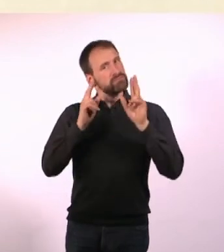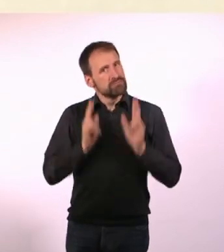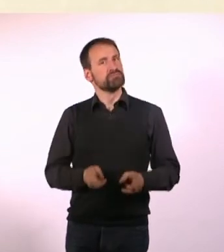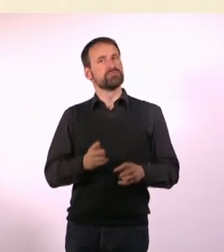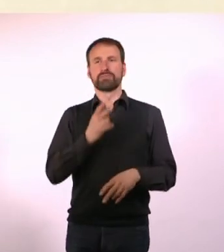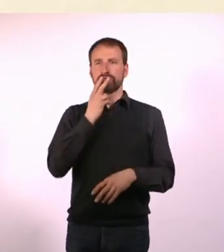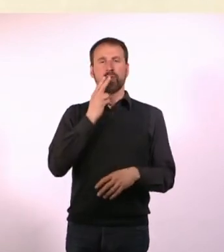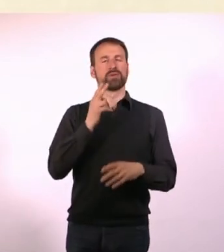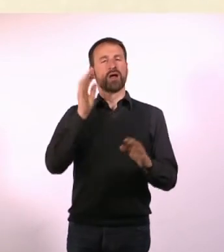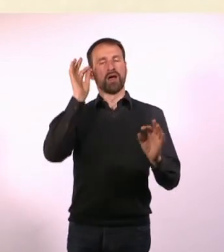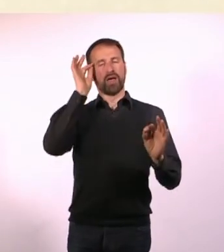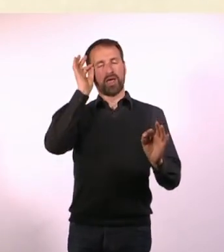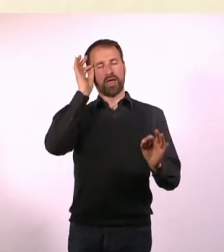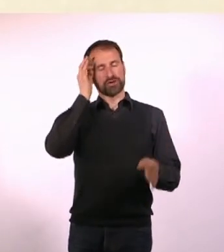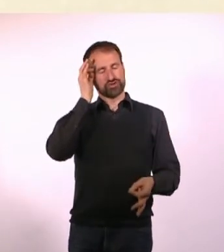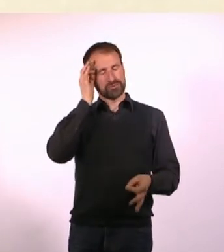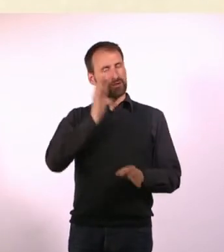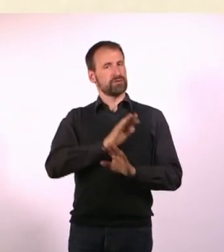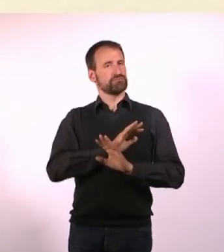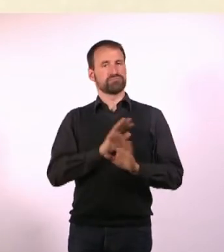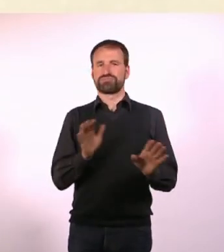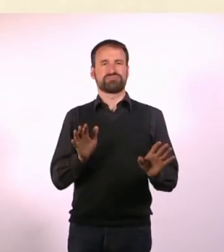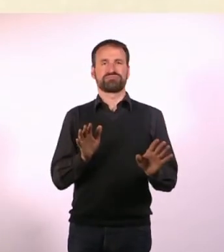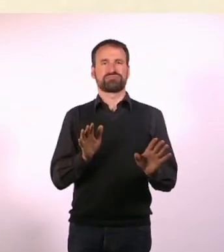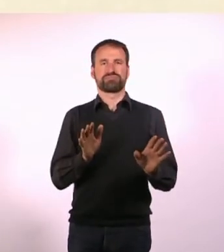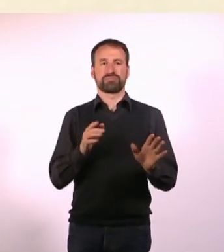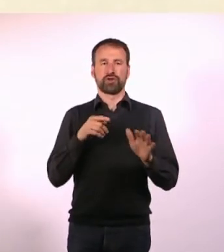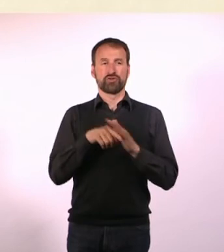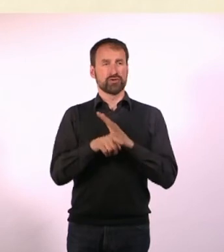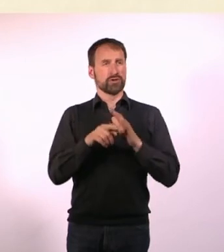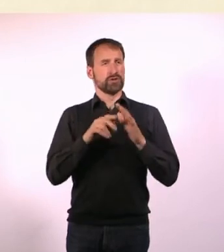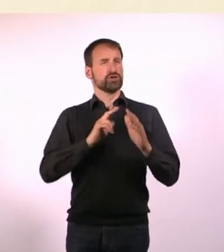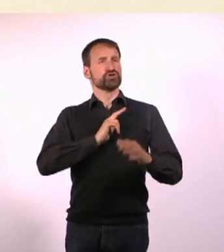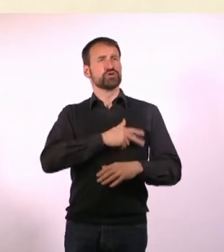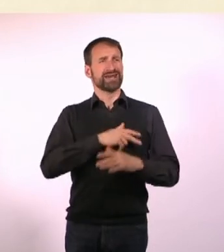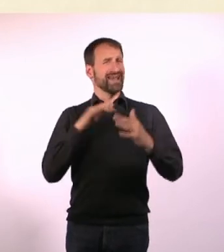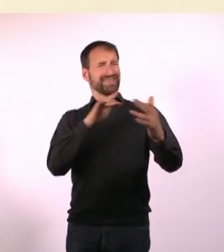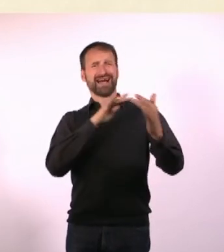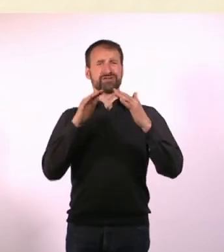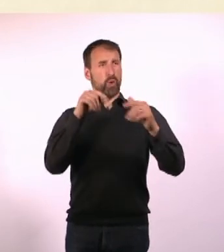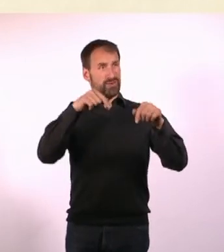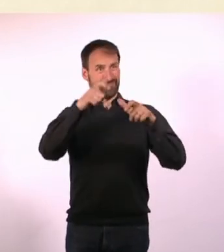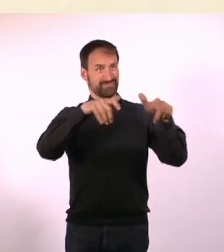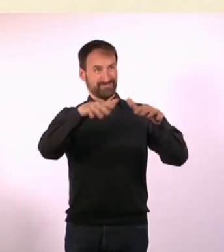Ich habe halt die Möglichkeit in einer sozialen Interaktion, die in einem Raum stattfindet, zu sagen: Ich geh eine rauchen!